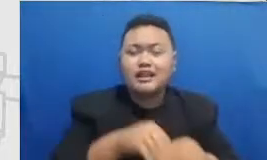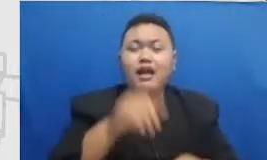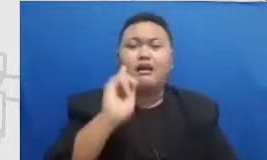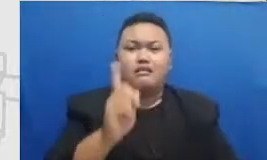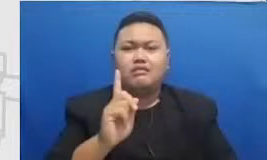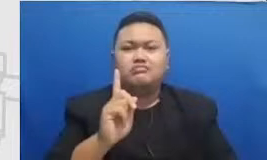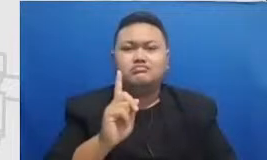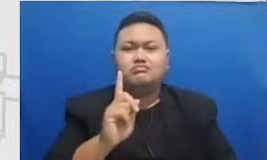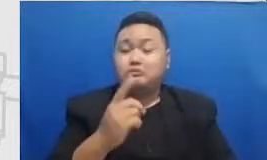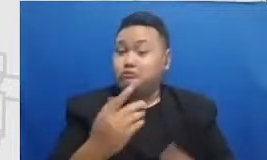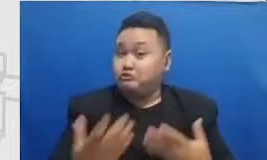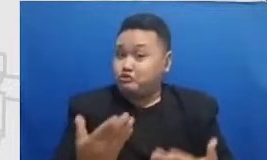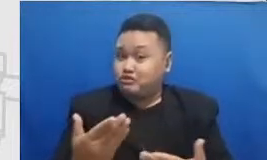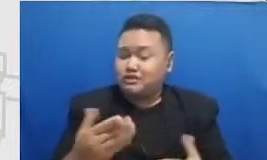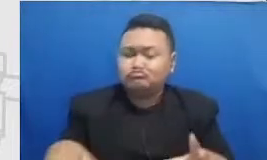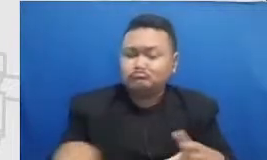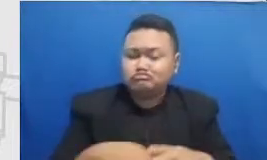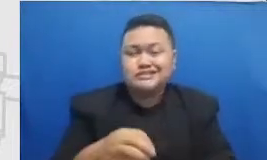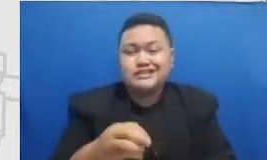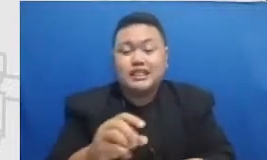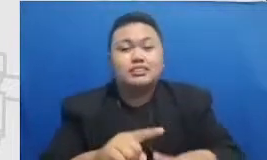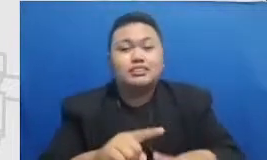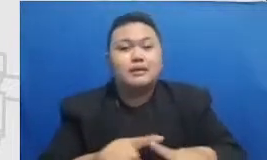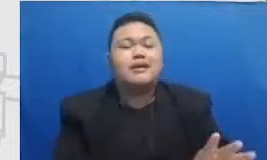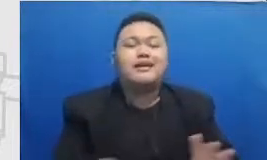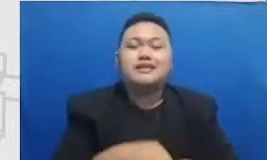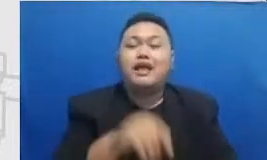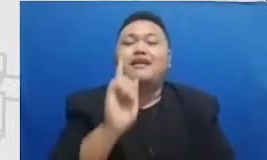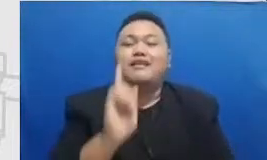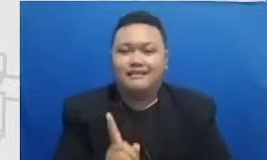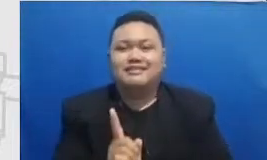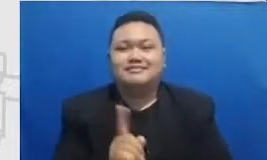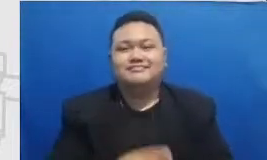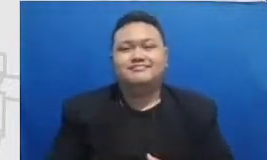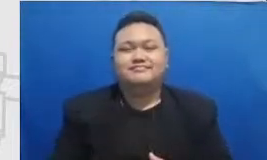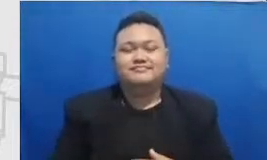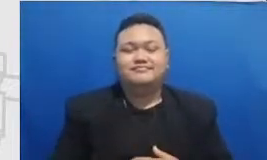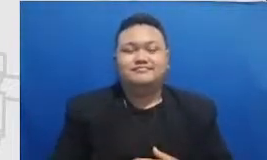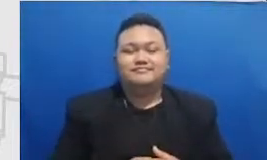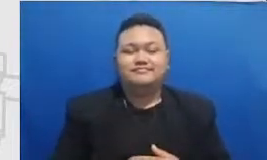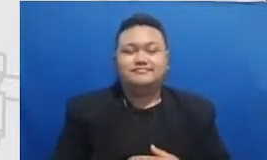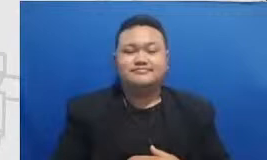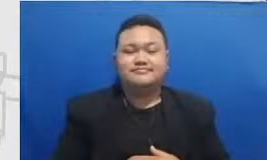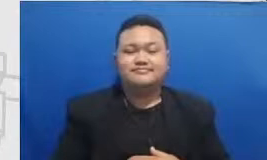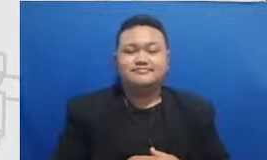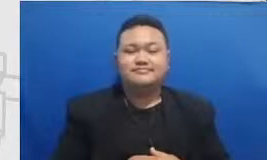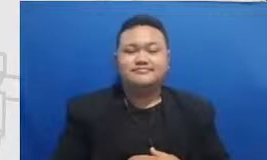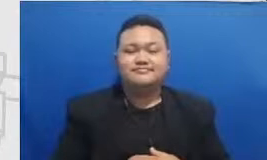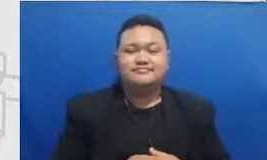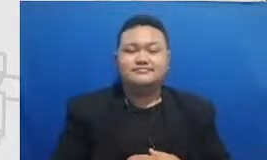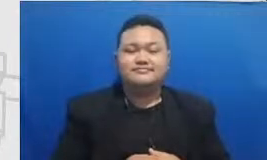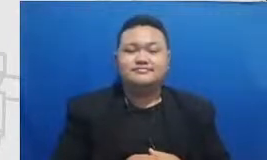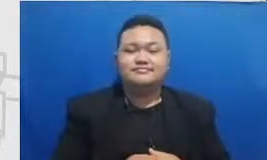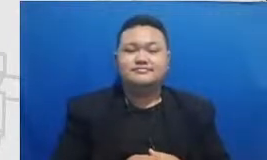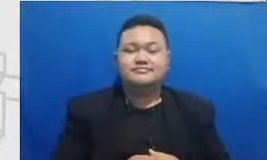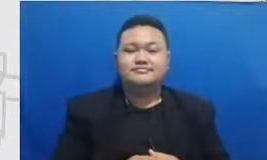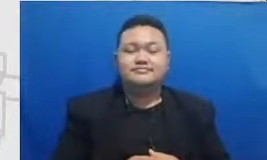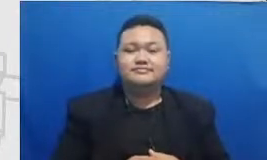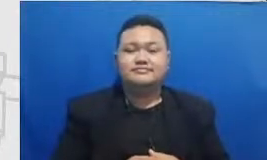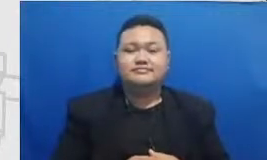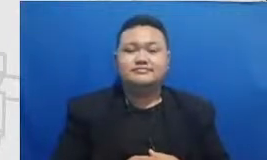tapi tetap ada hasilnya dan setiap titik di mana bapak dan ibu setiap momen di Banda Bapa dan ibu